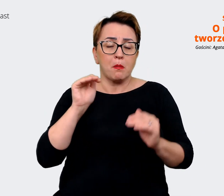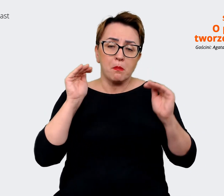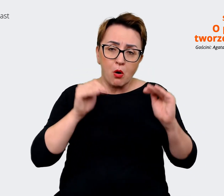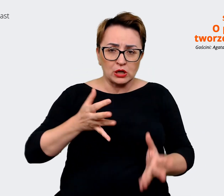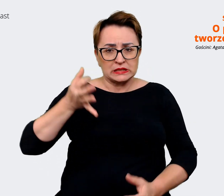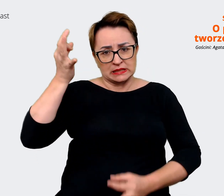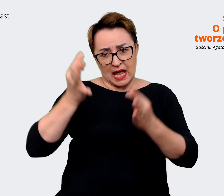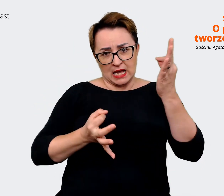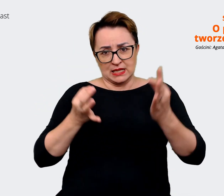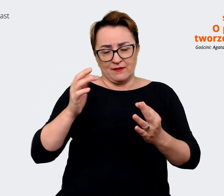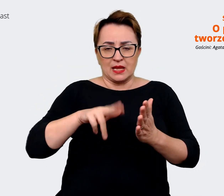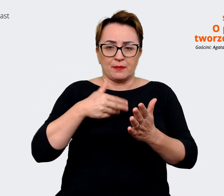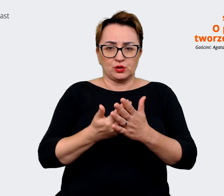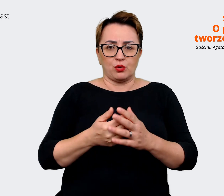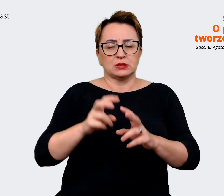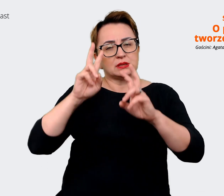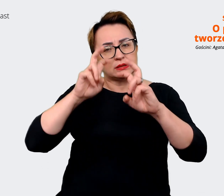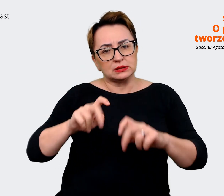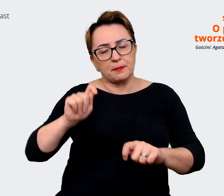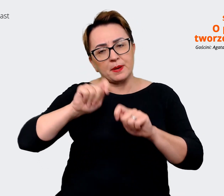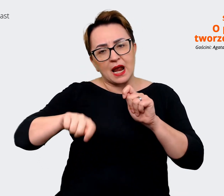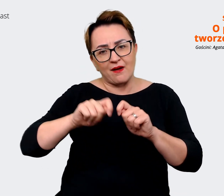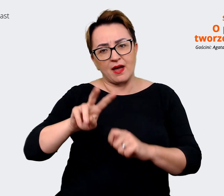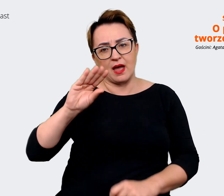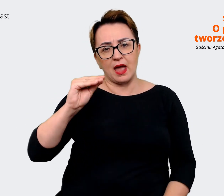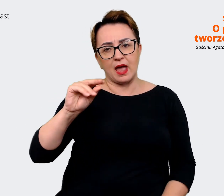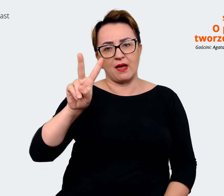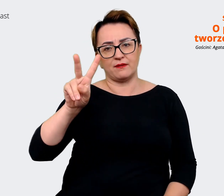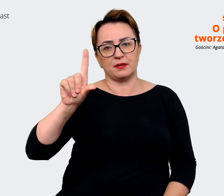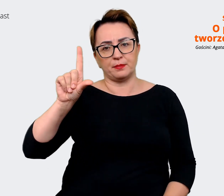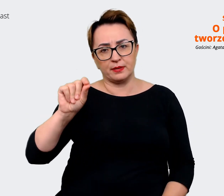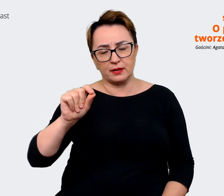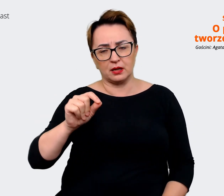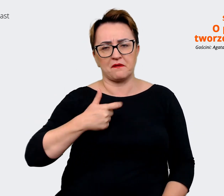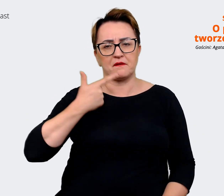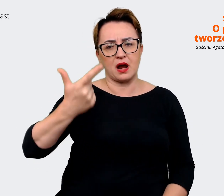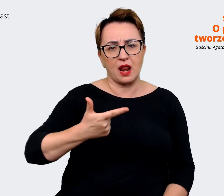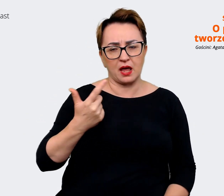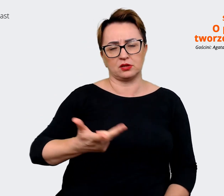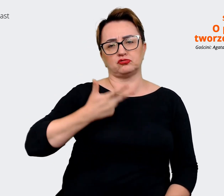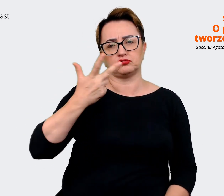weryfikować to EVP raz na dwa, raz na trzy lata, jeżeli powiedzmy, firma jest